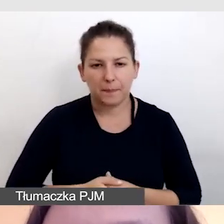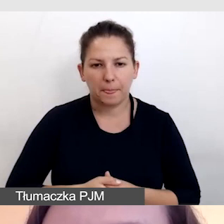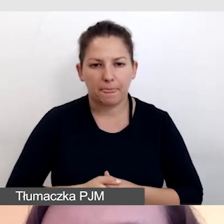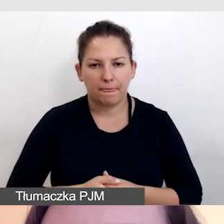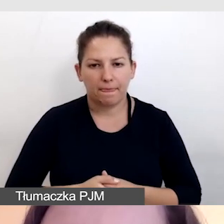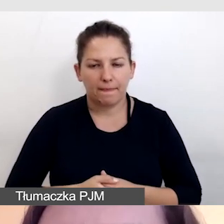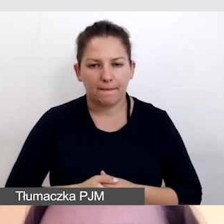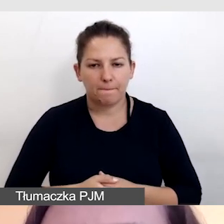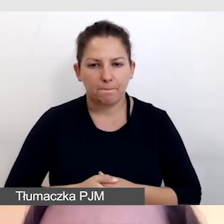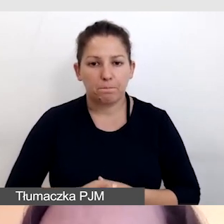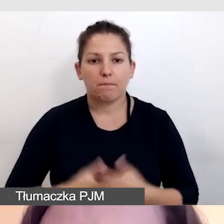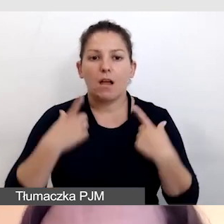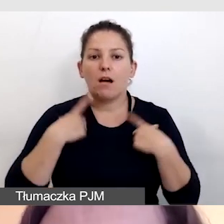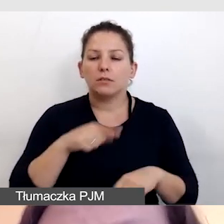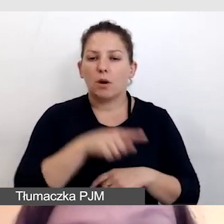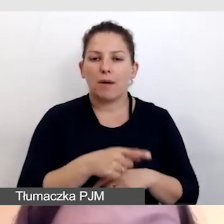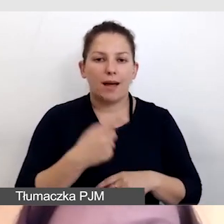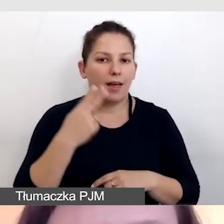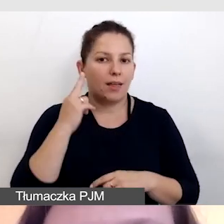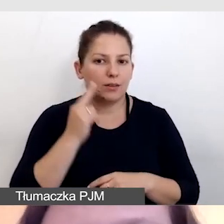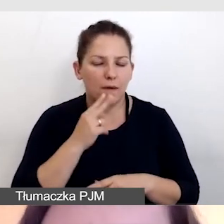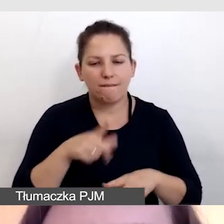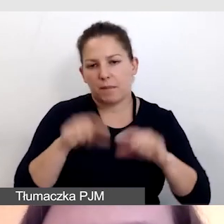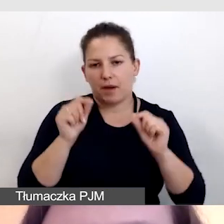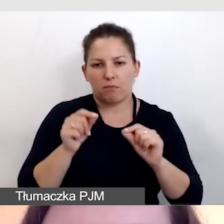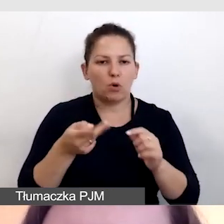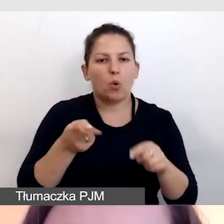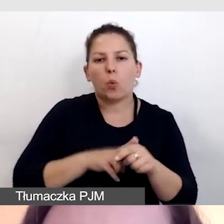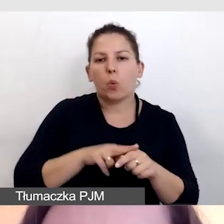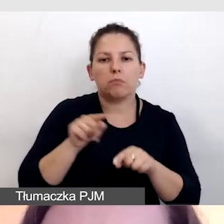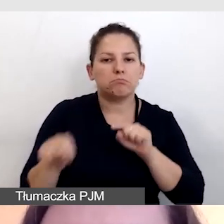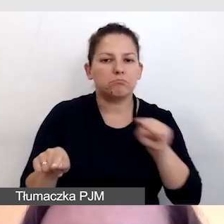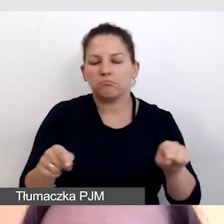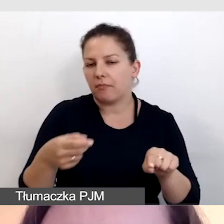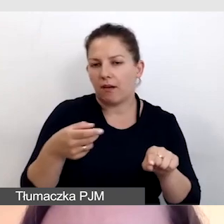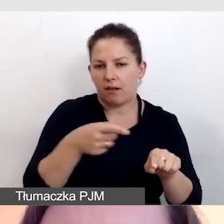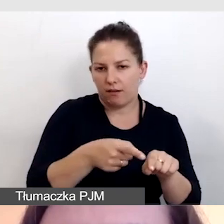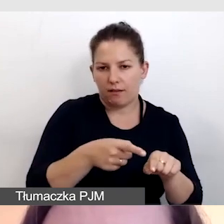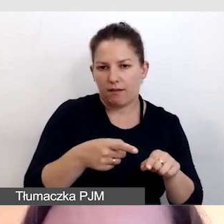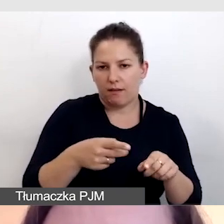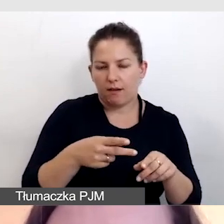Osoba niesłysząca wybiera sobie właściwą transmisję na YouTubie.